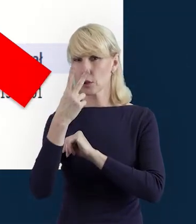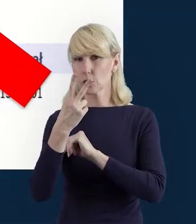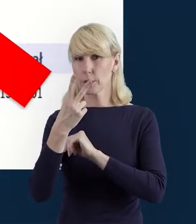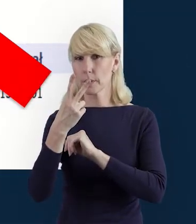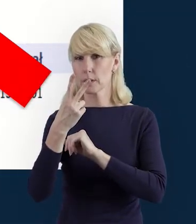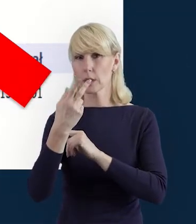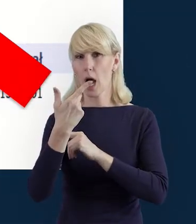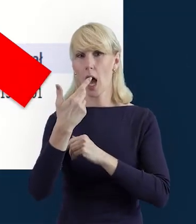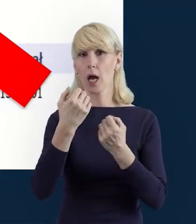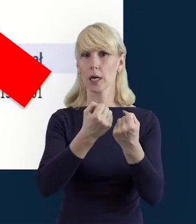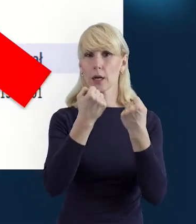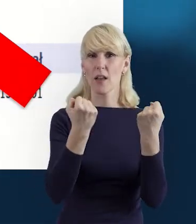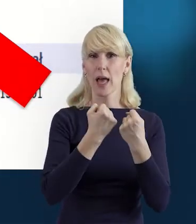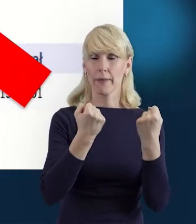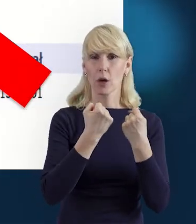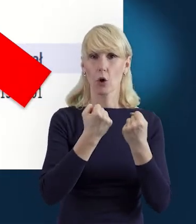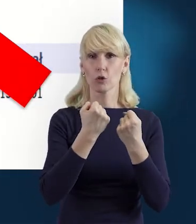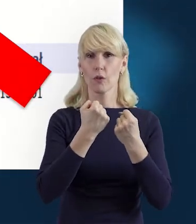wybieramy ją sobie z listy rozwijanej.